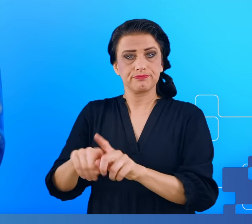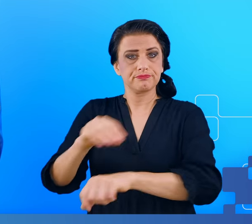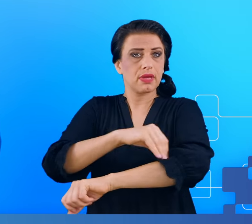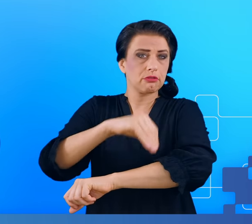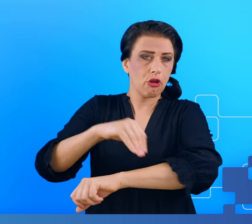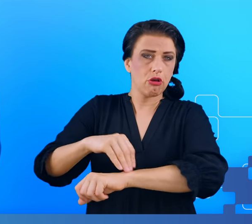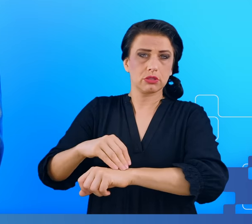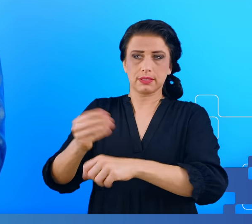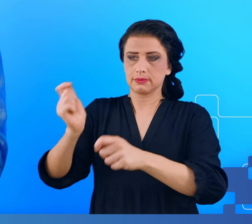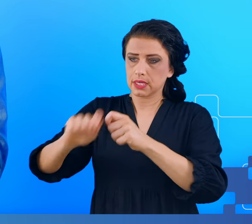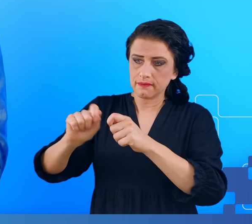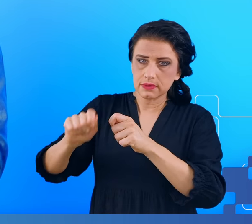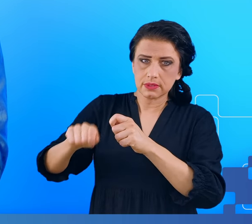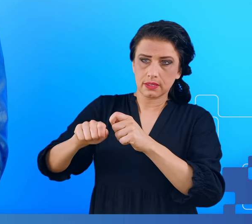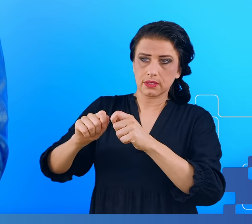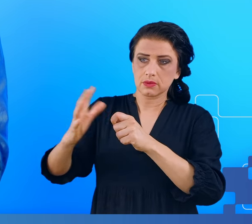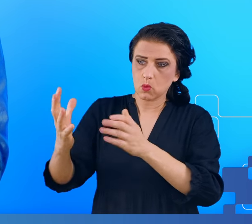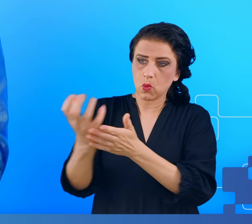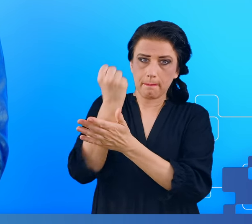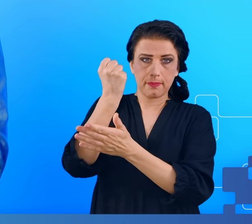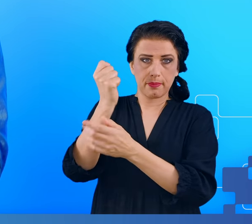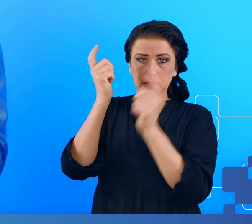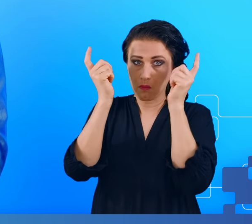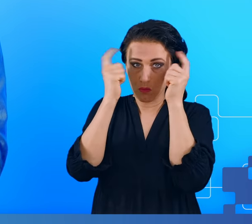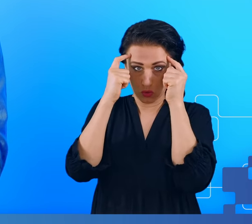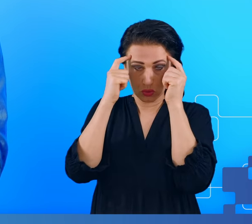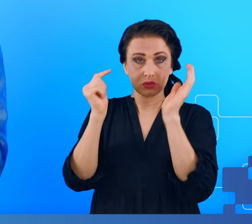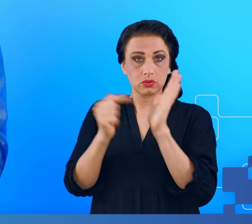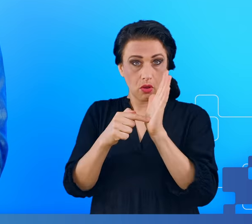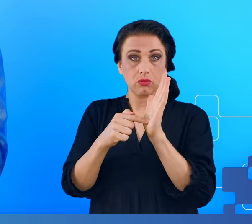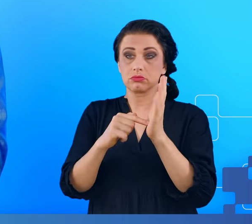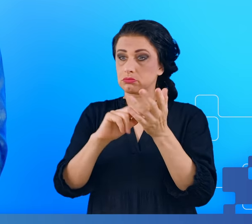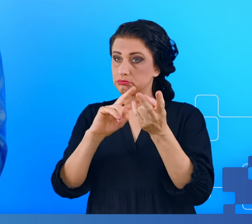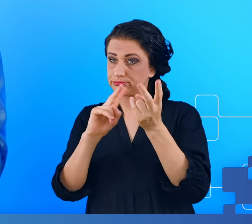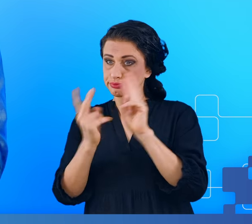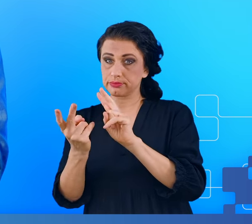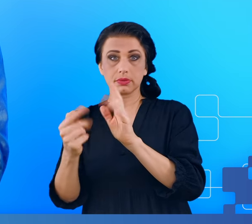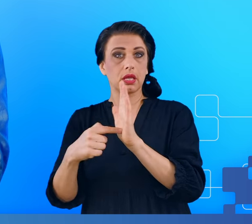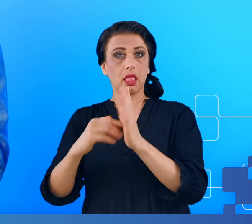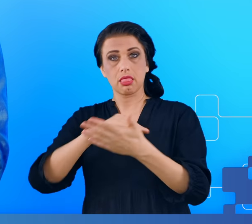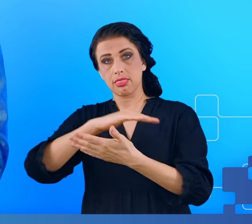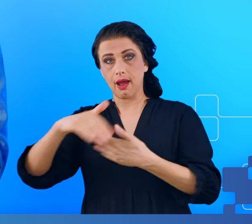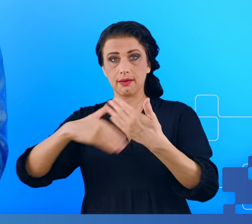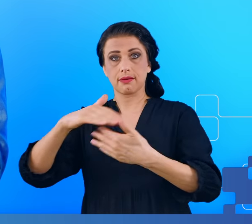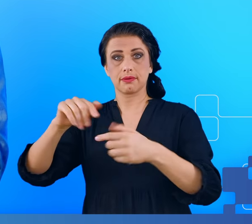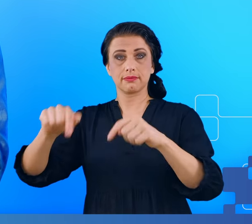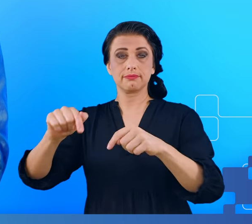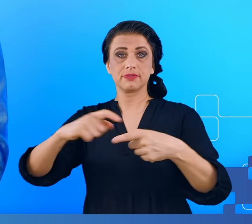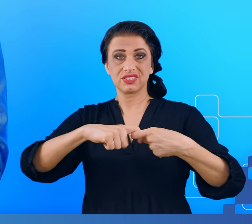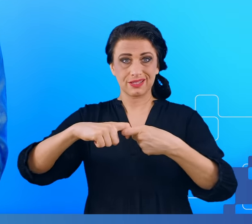detekcji aktywności takiego mózgu będą mogły zostać przełożone na osoby z zespołem przewlekłego zmęczenia.